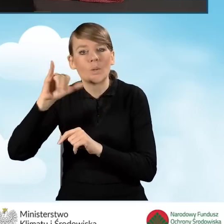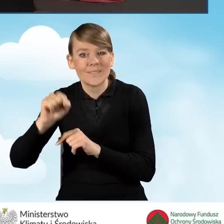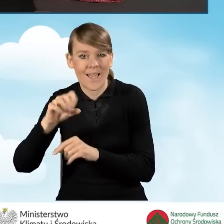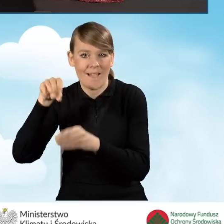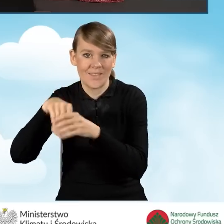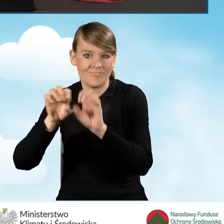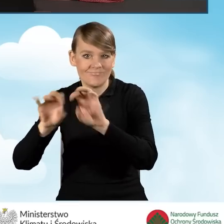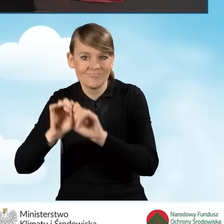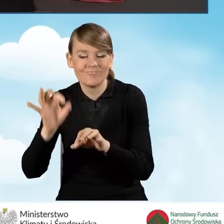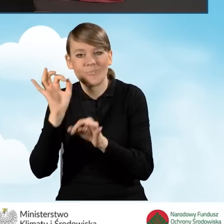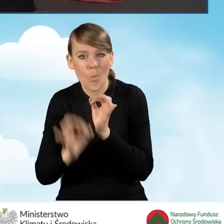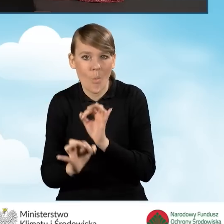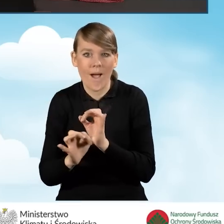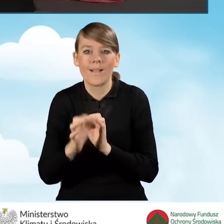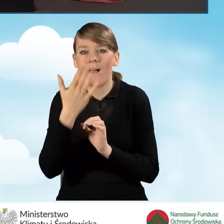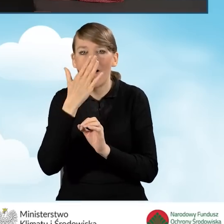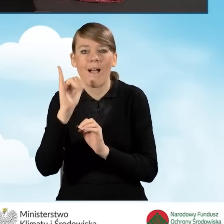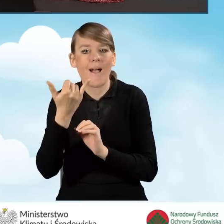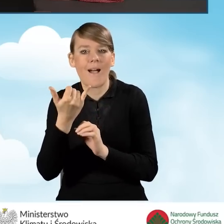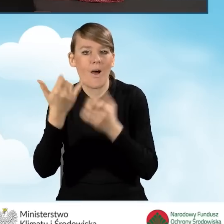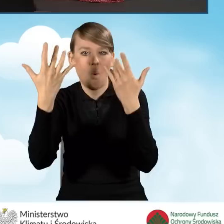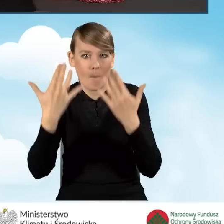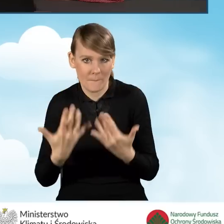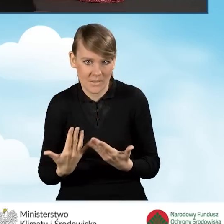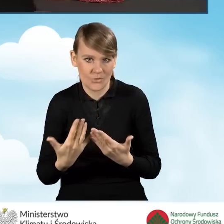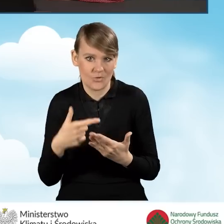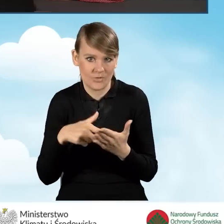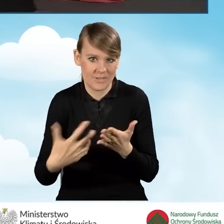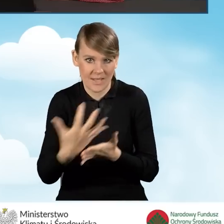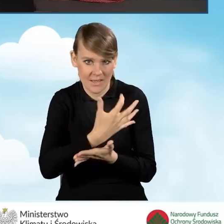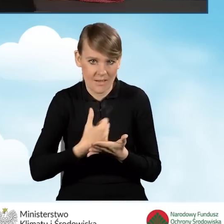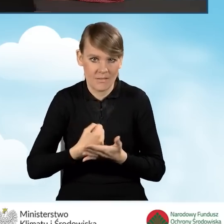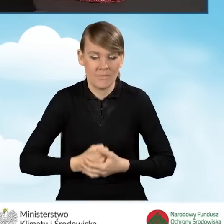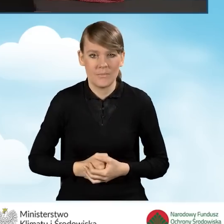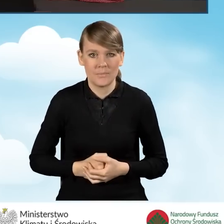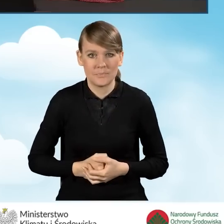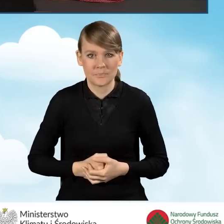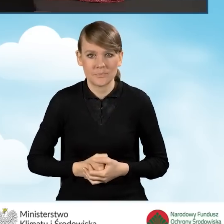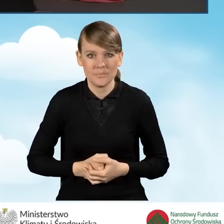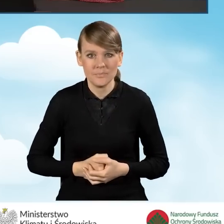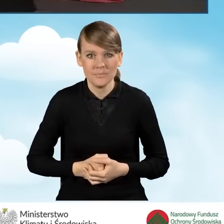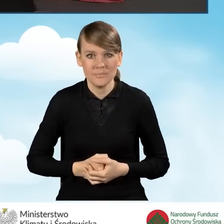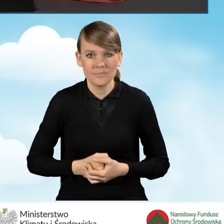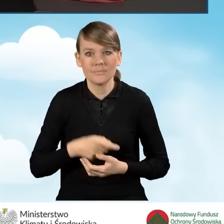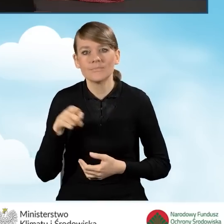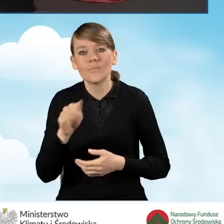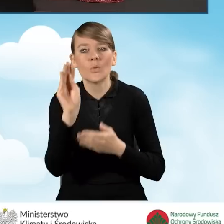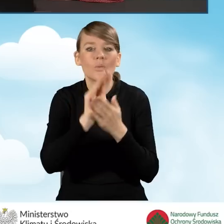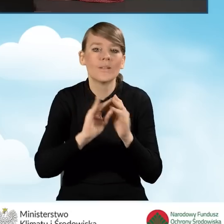opisany jest sposób wyliczania tego dochodu, jak on ma tam zostać uzupełniony.